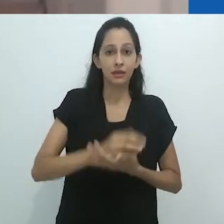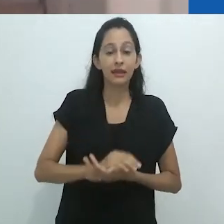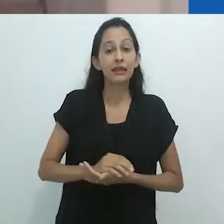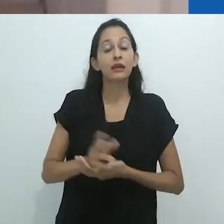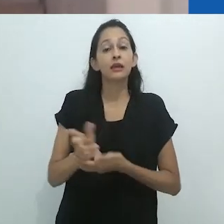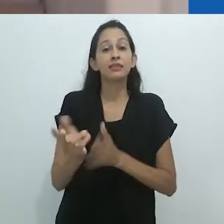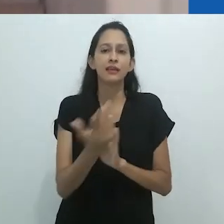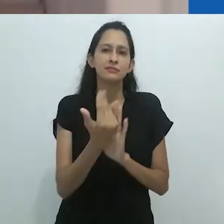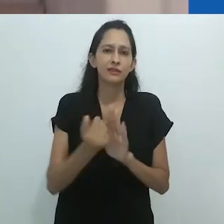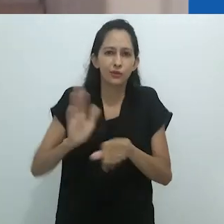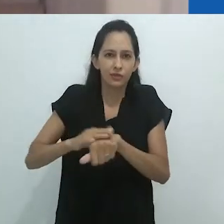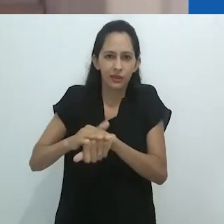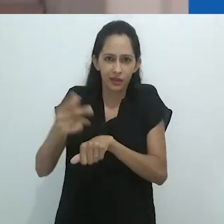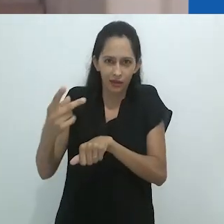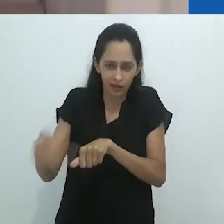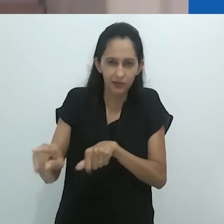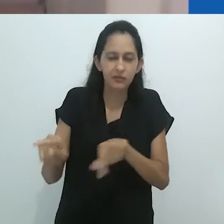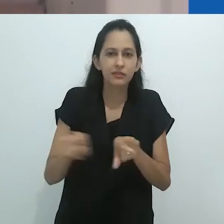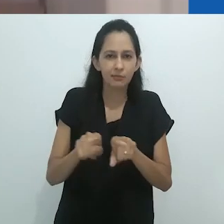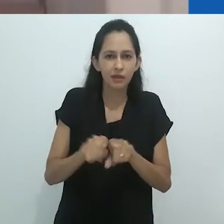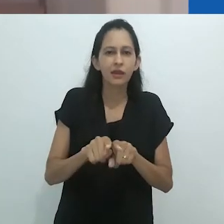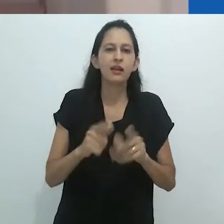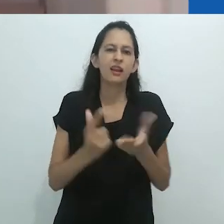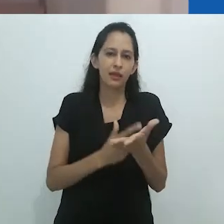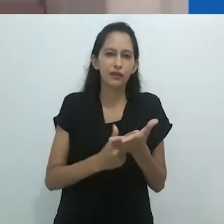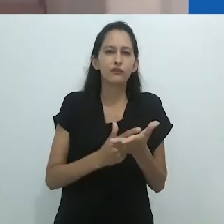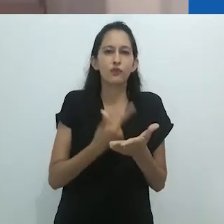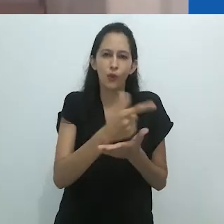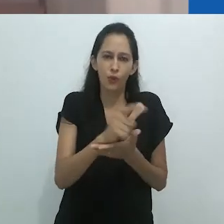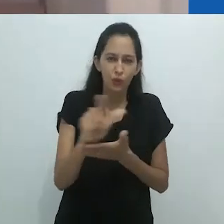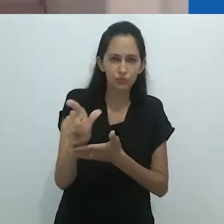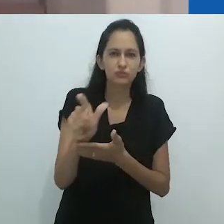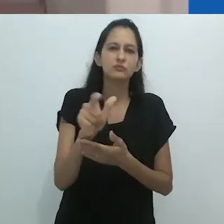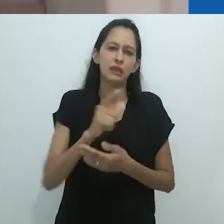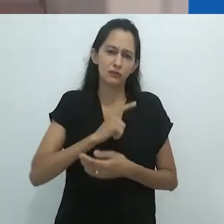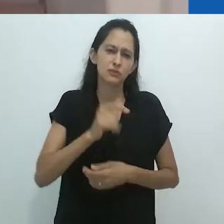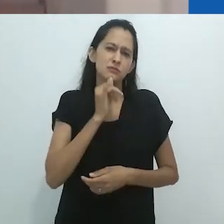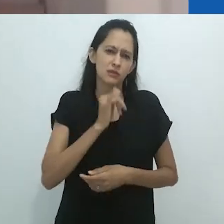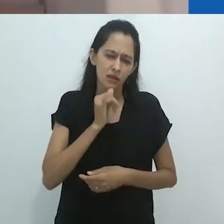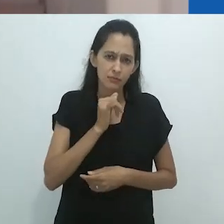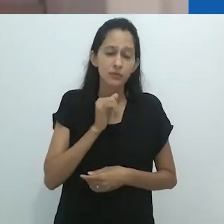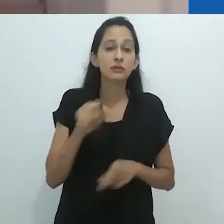ou fotografias (tal como no livro “My Cocaine Museum”).